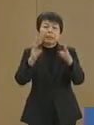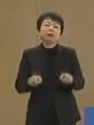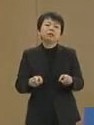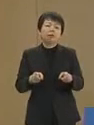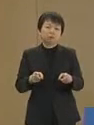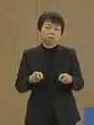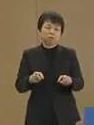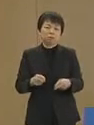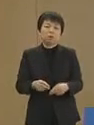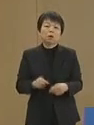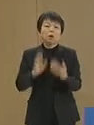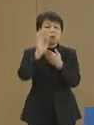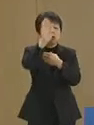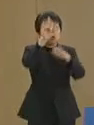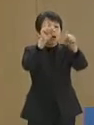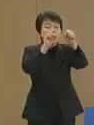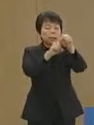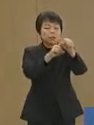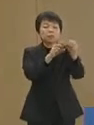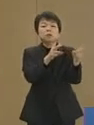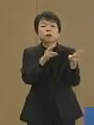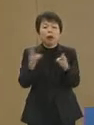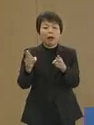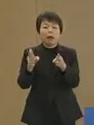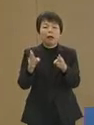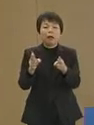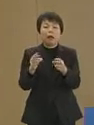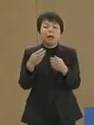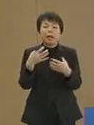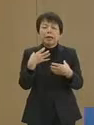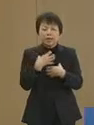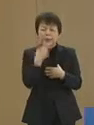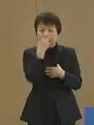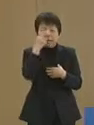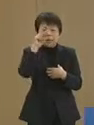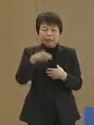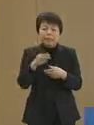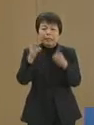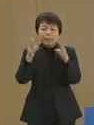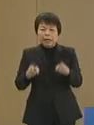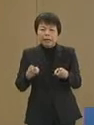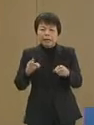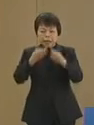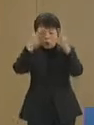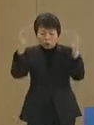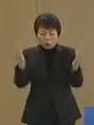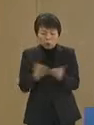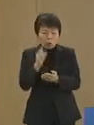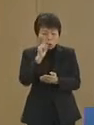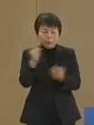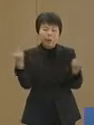将来に備え 危機管理体制の 総見直しを行います